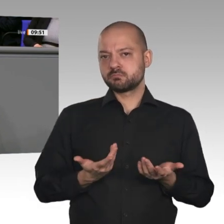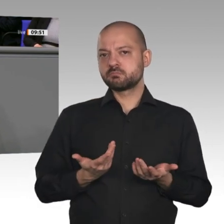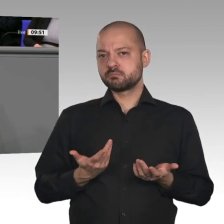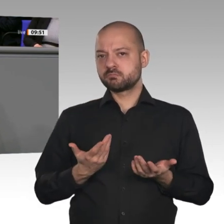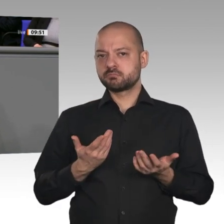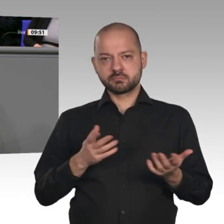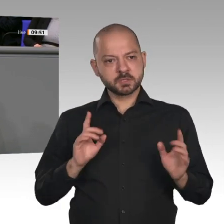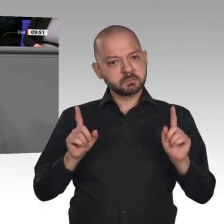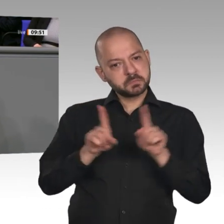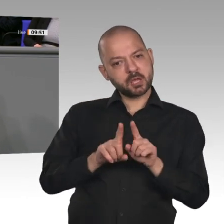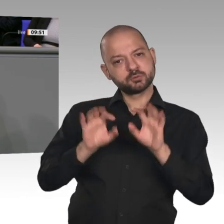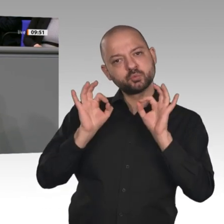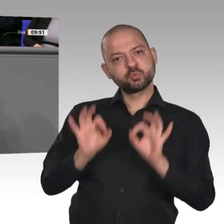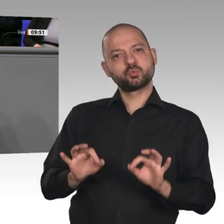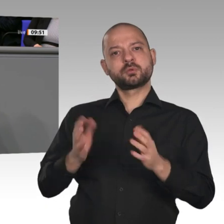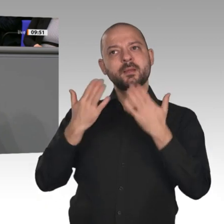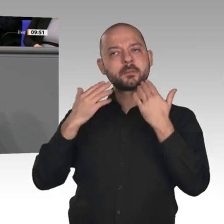auch eine Wasserstoffstrategie - sie ist